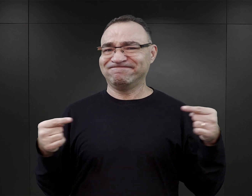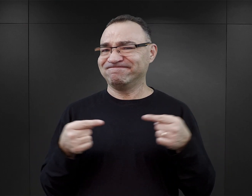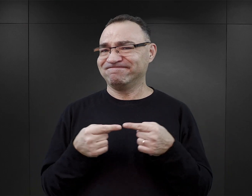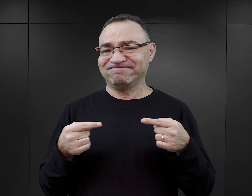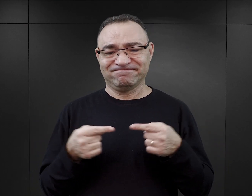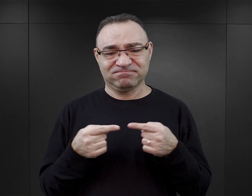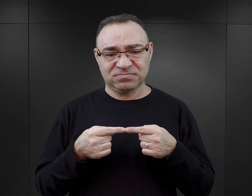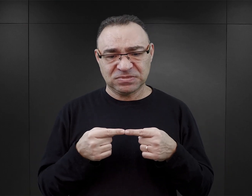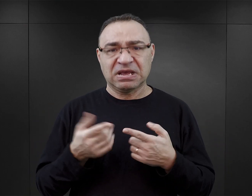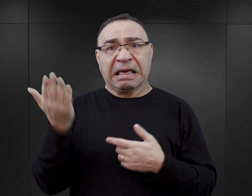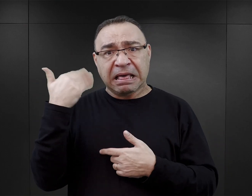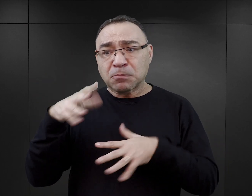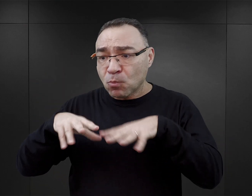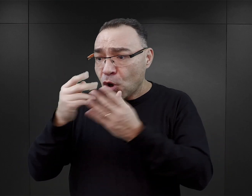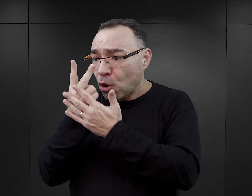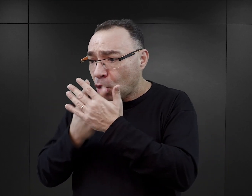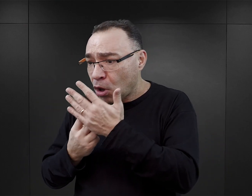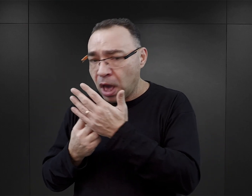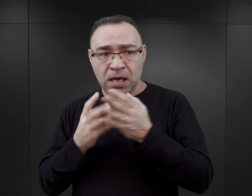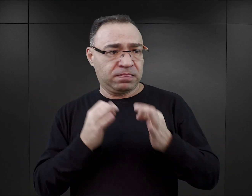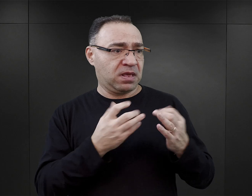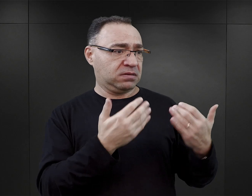tego, czego dowiedział się wcześniej i tego, co dowiaduje się później.